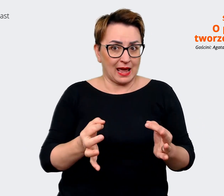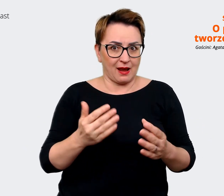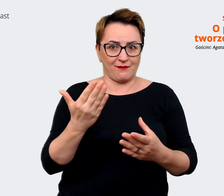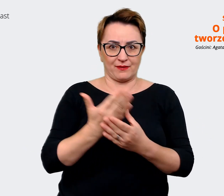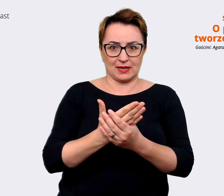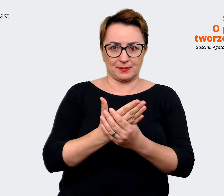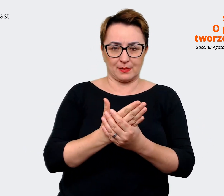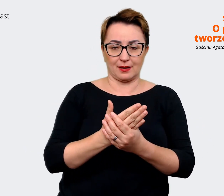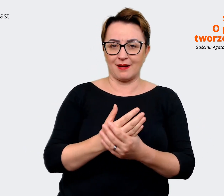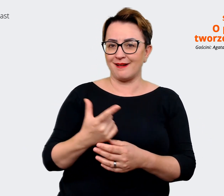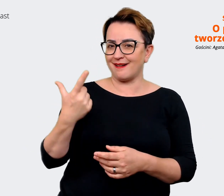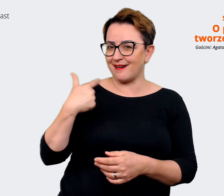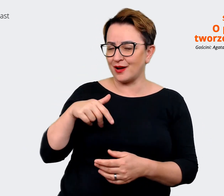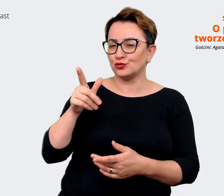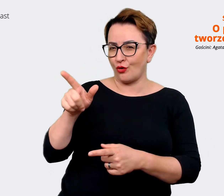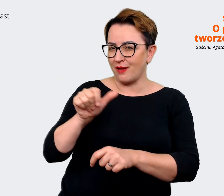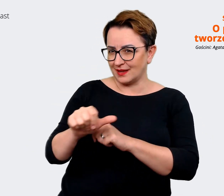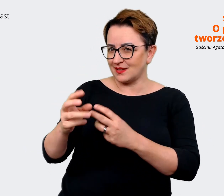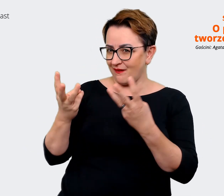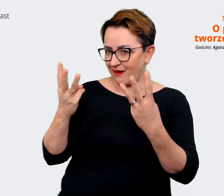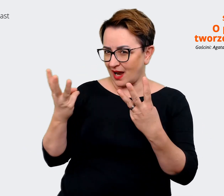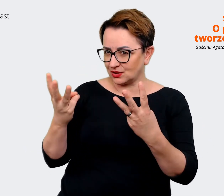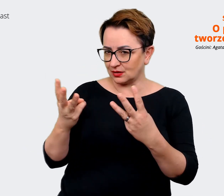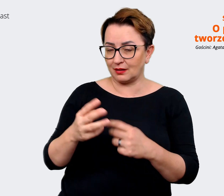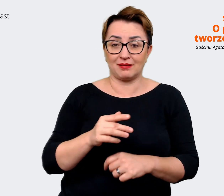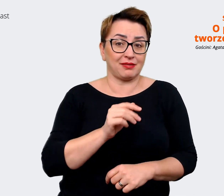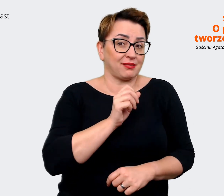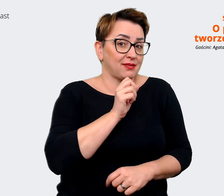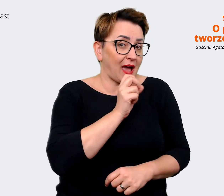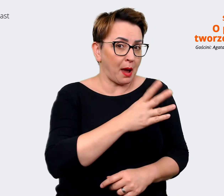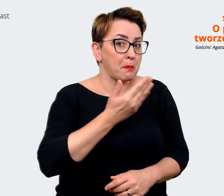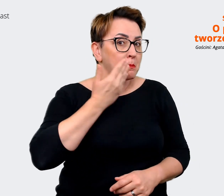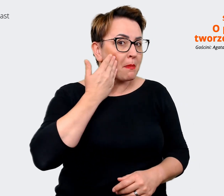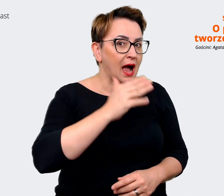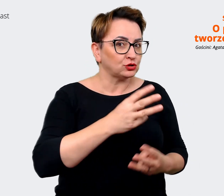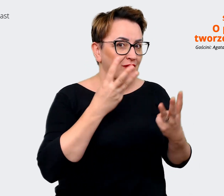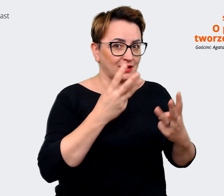Agata: Tak! Bardzo ważny! Najważniejszy! Prowadzący: Jasne, brzmi to świetnie.